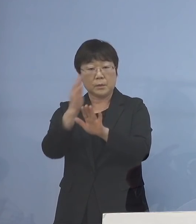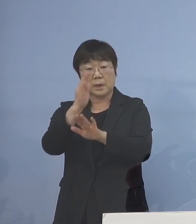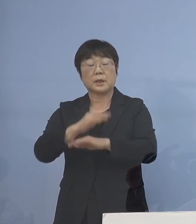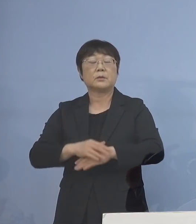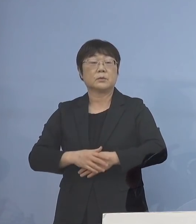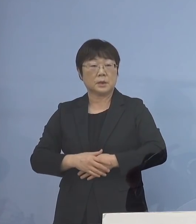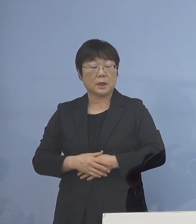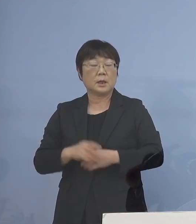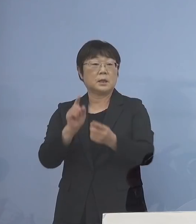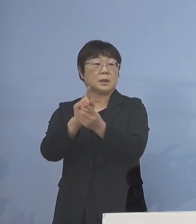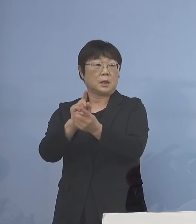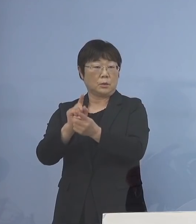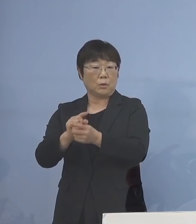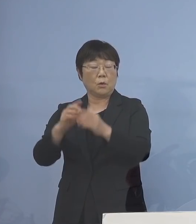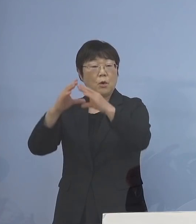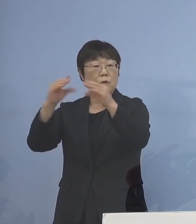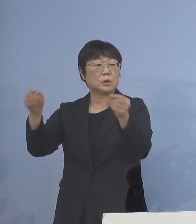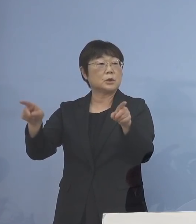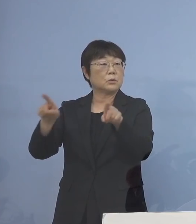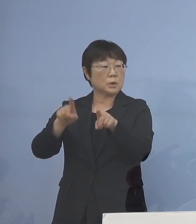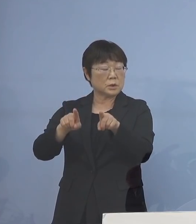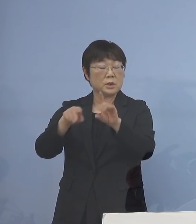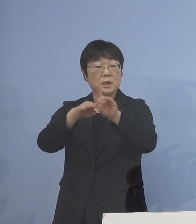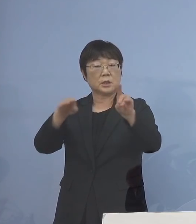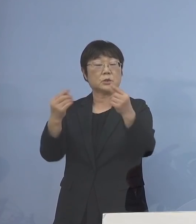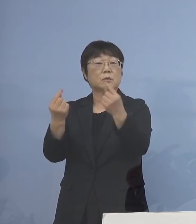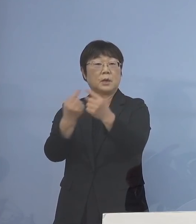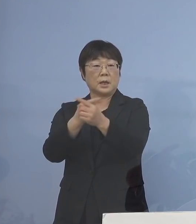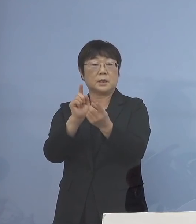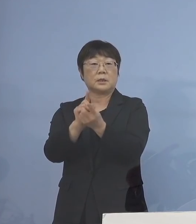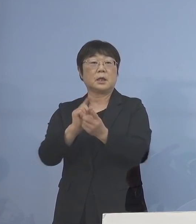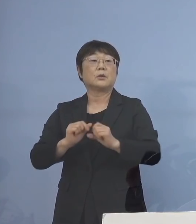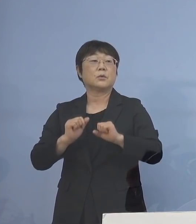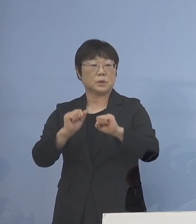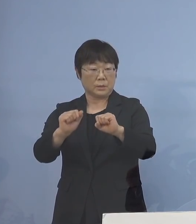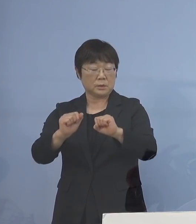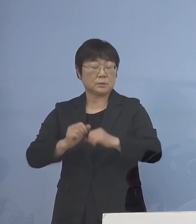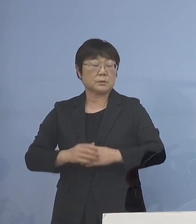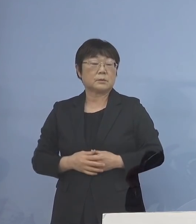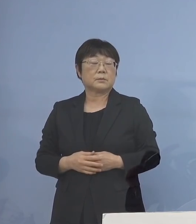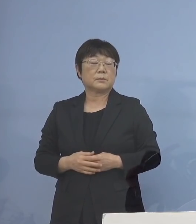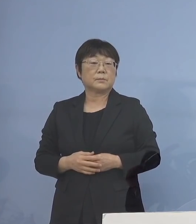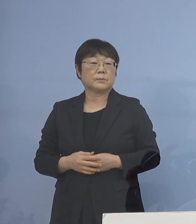こうした対応も国とともに 基準を変えて対応して参ります